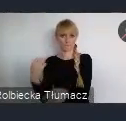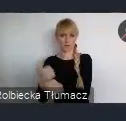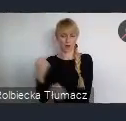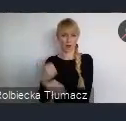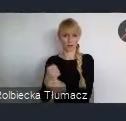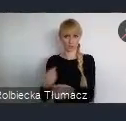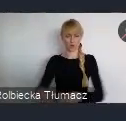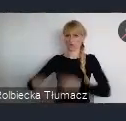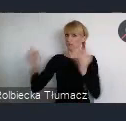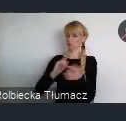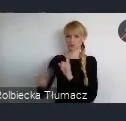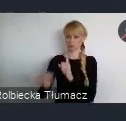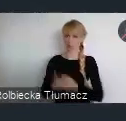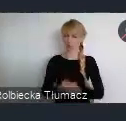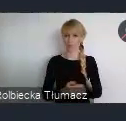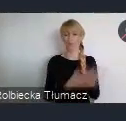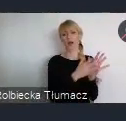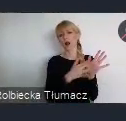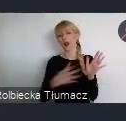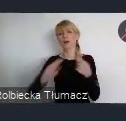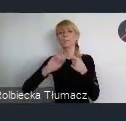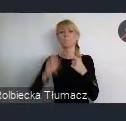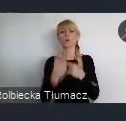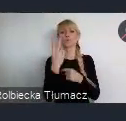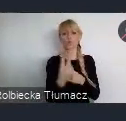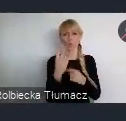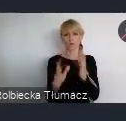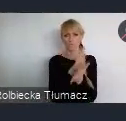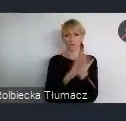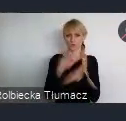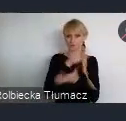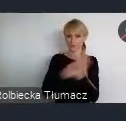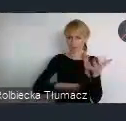Kolejne lata po II wojnie światowej, to też okres, można powiedzieć